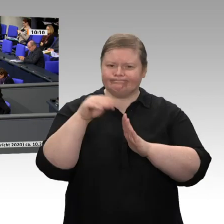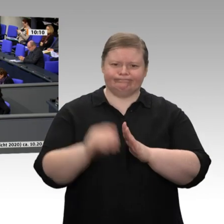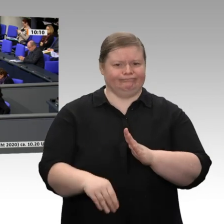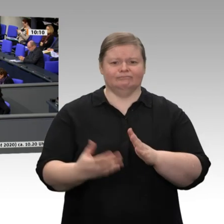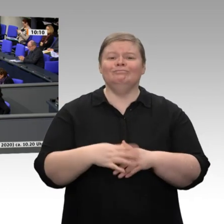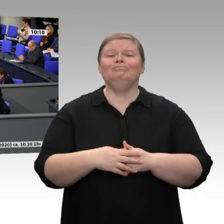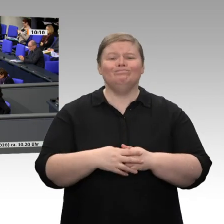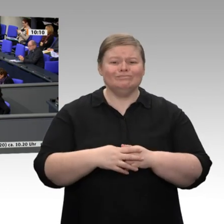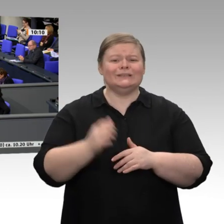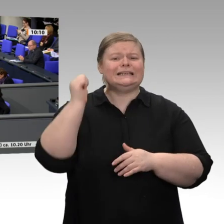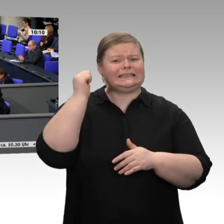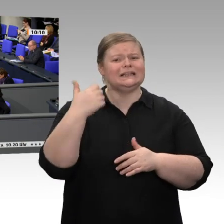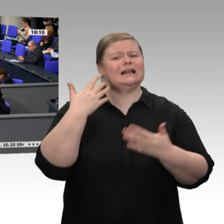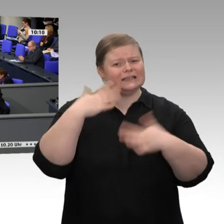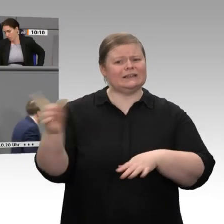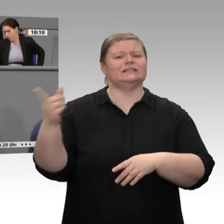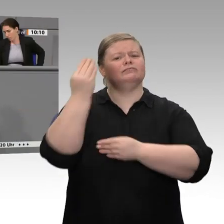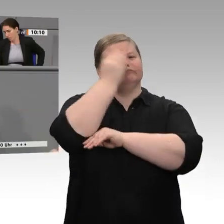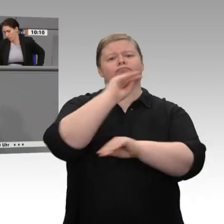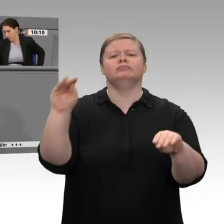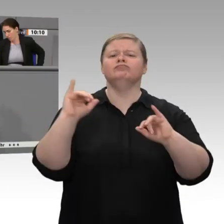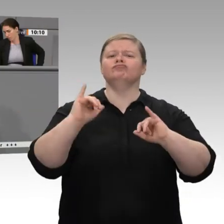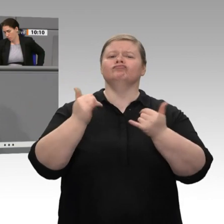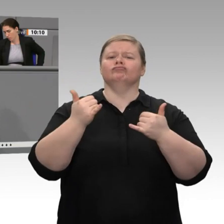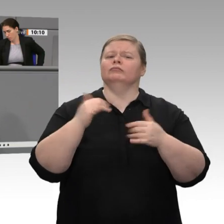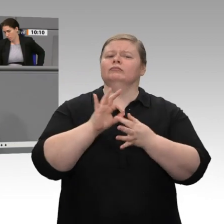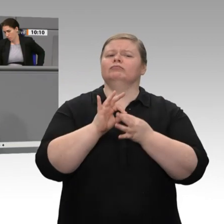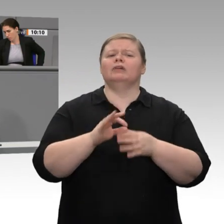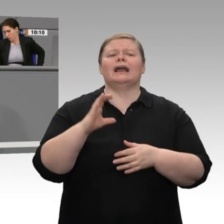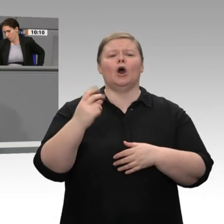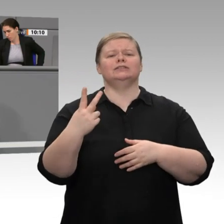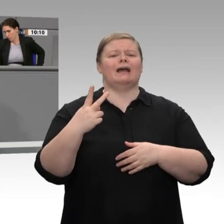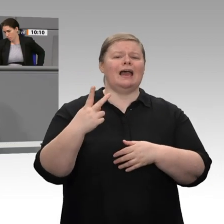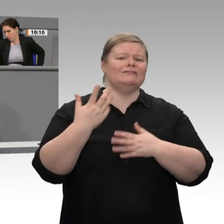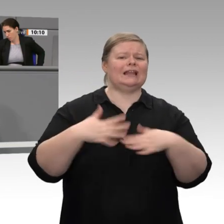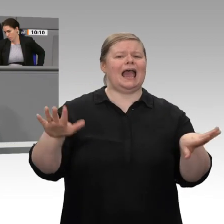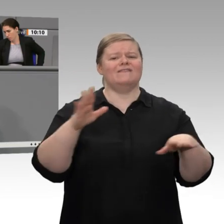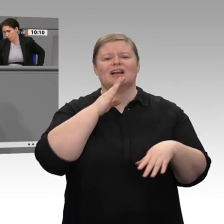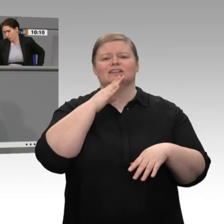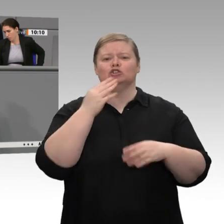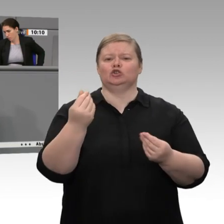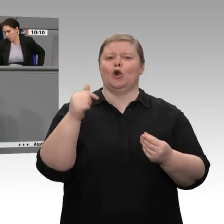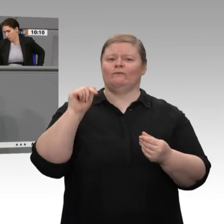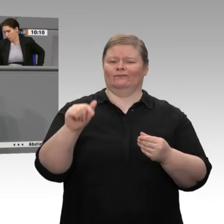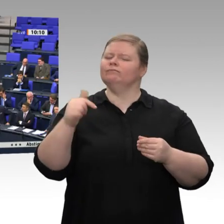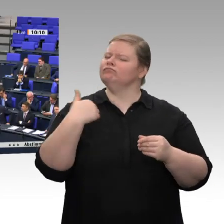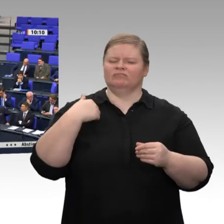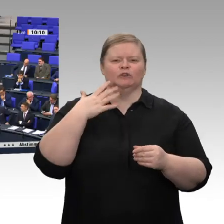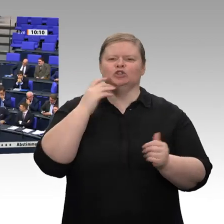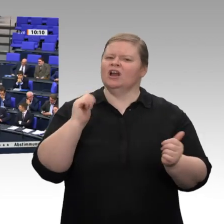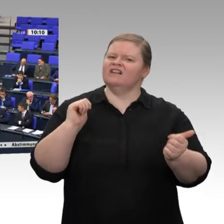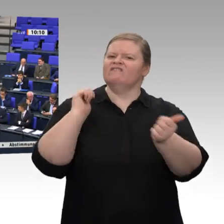immer mehr grünen Wasserstoff herstellen. Willkommen in der Voodoo-Ökonomie des Peter Altmeier!